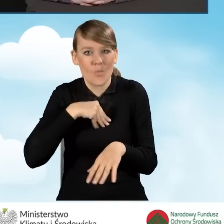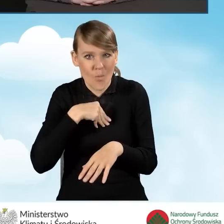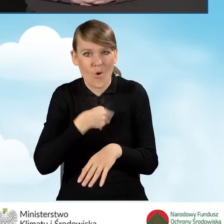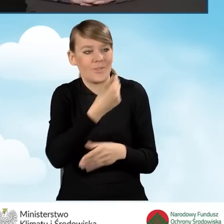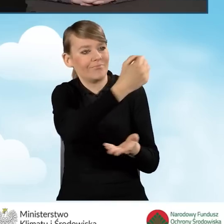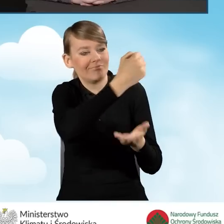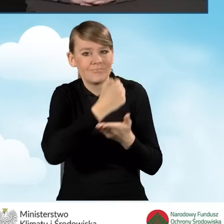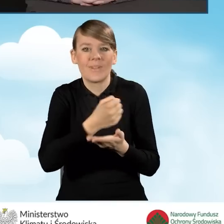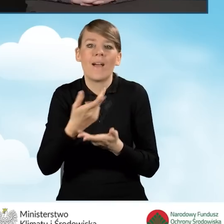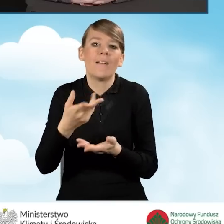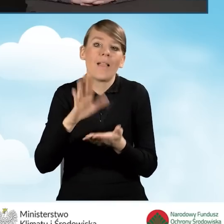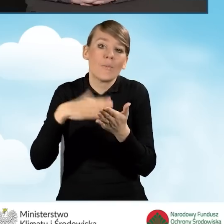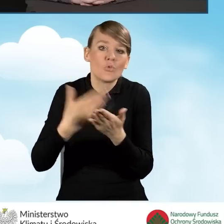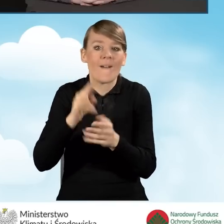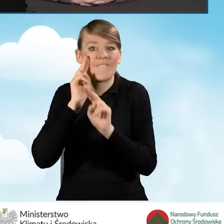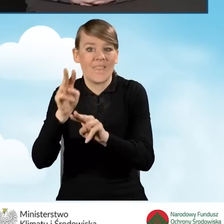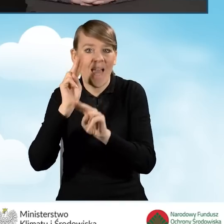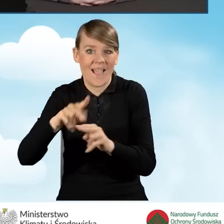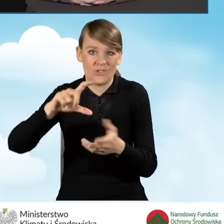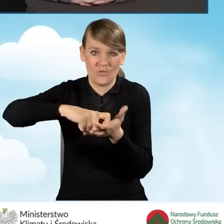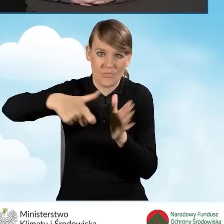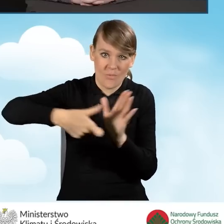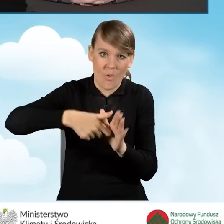powierzchni do prowadzenia punktu konsultacyjno-informacyjnego,